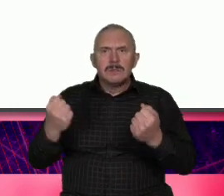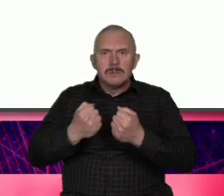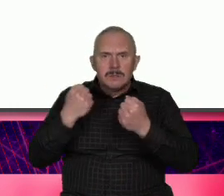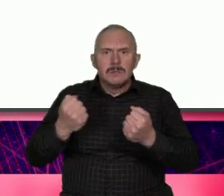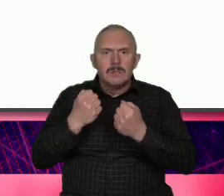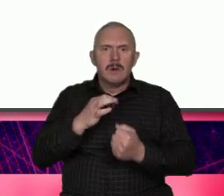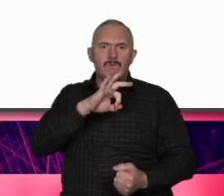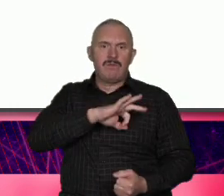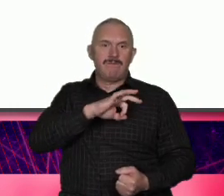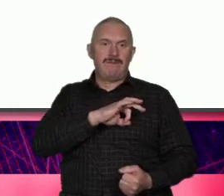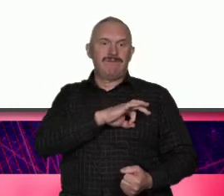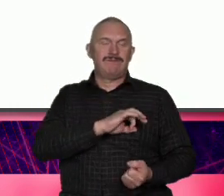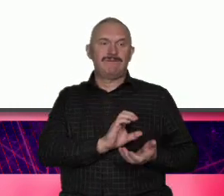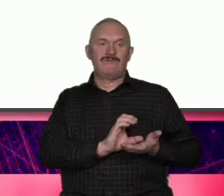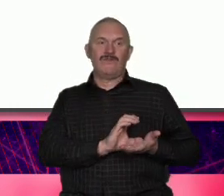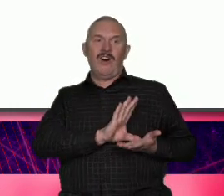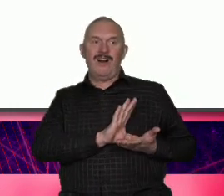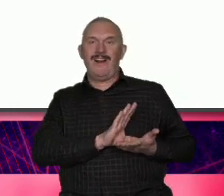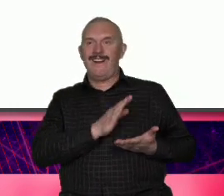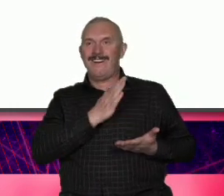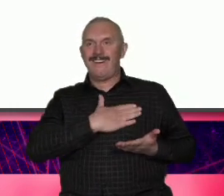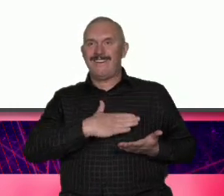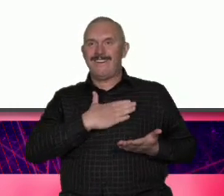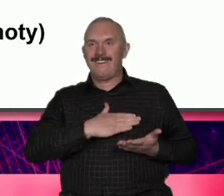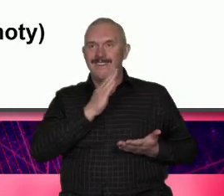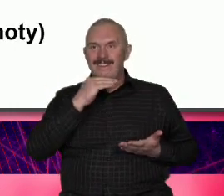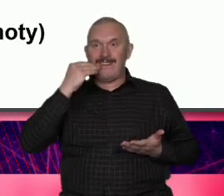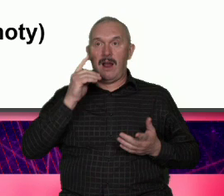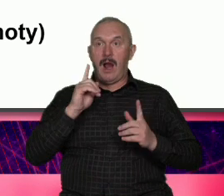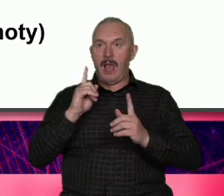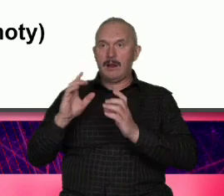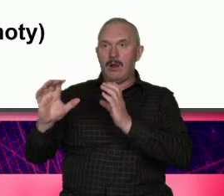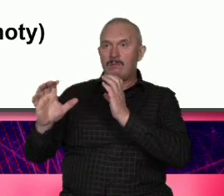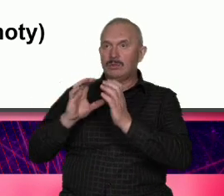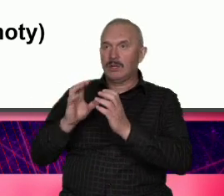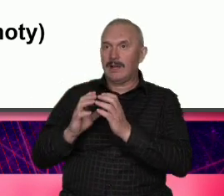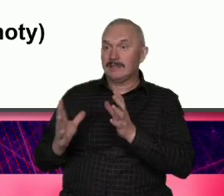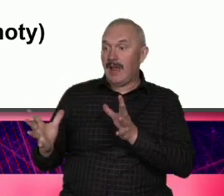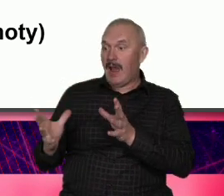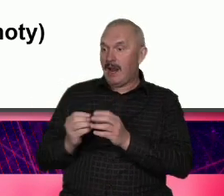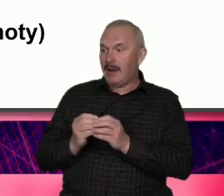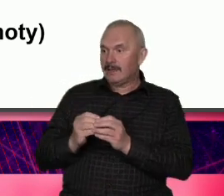chc przejść w komunikowaniu do tożsamości wspólnotowej